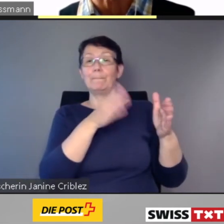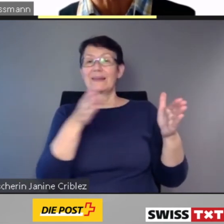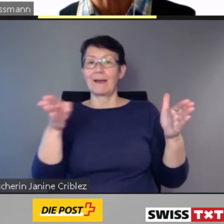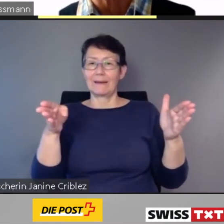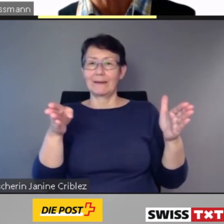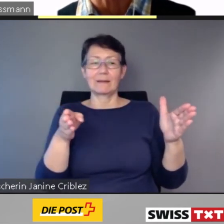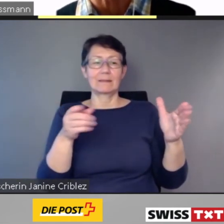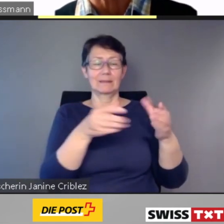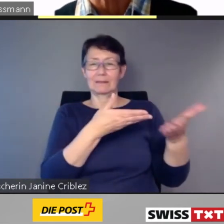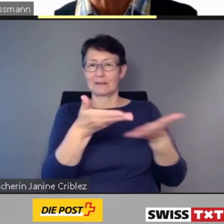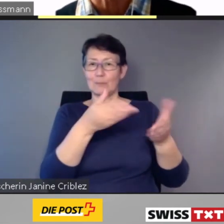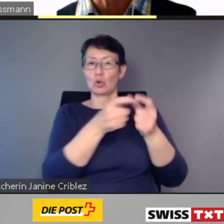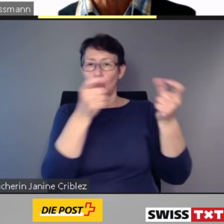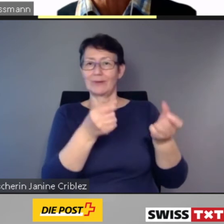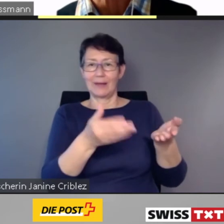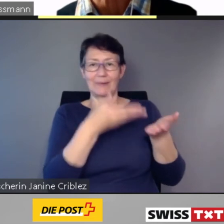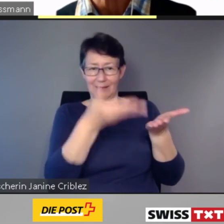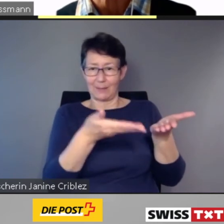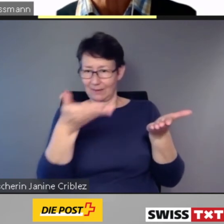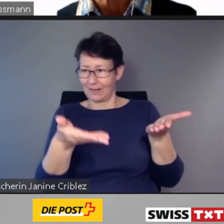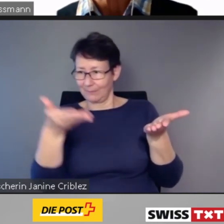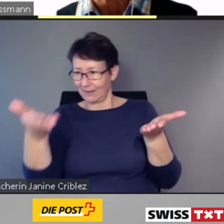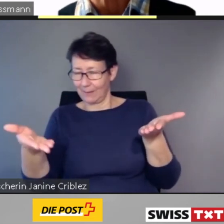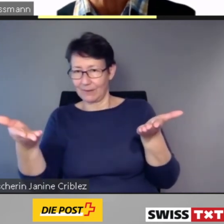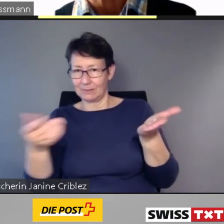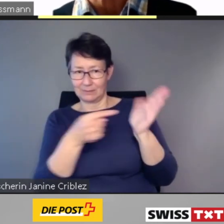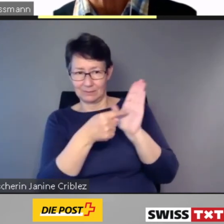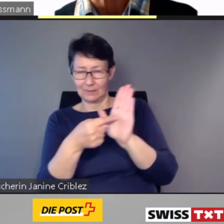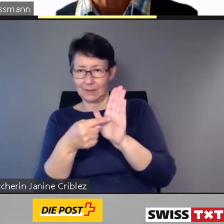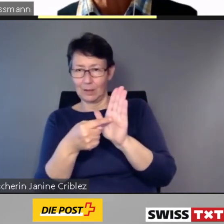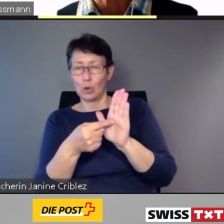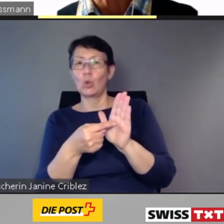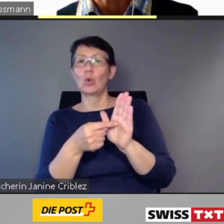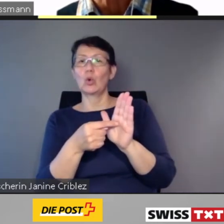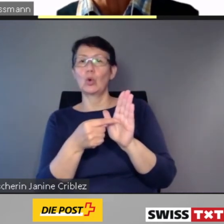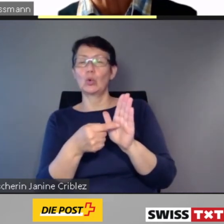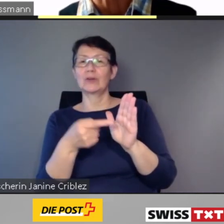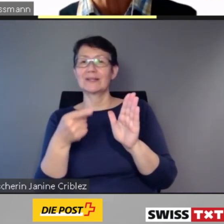und löst die Aufträge für die Hilfestellung aus.